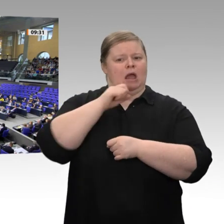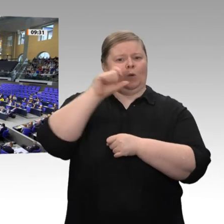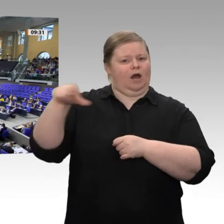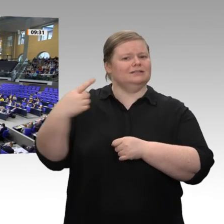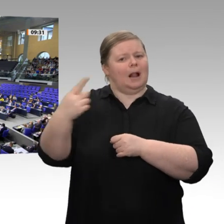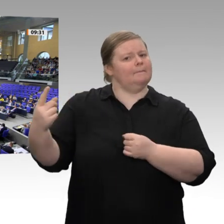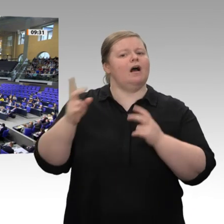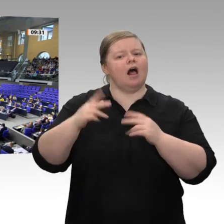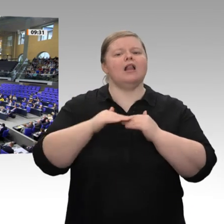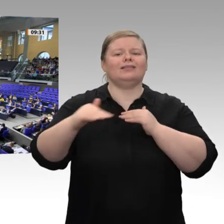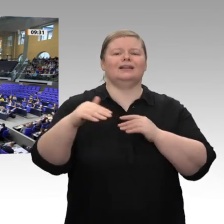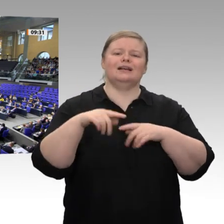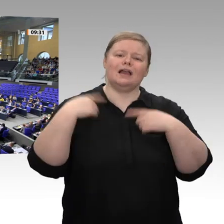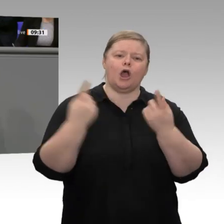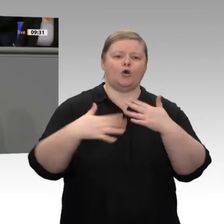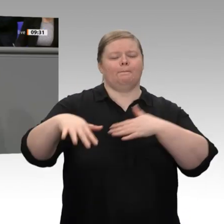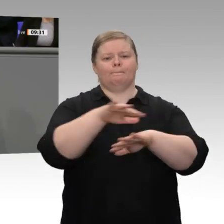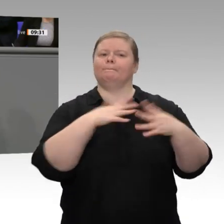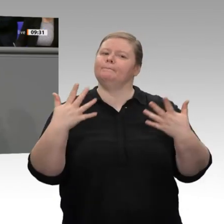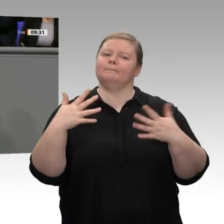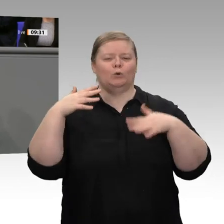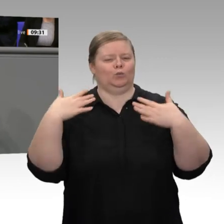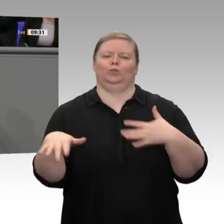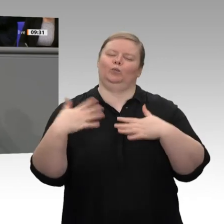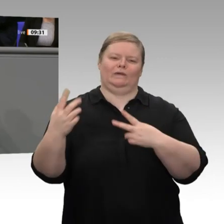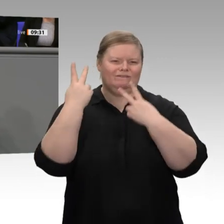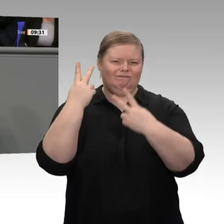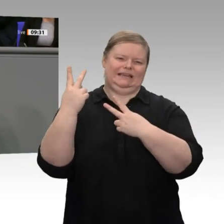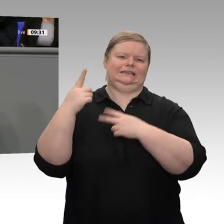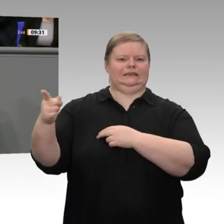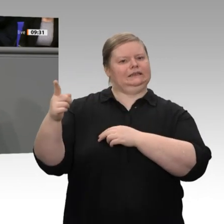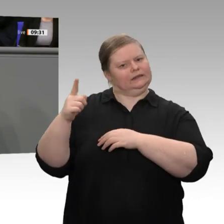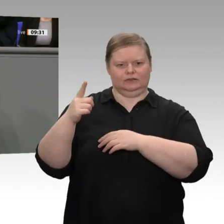den 30. Januar. Seit 30 Tagen gibt es den Solidarpakt II nicht mehr. Vielleicht ist